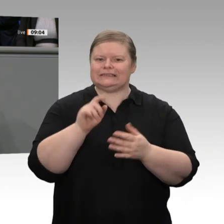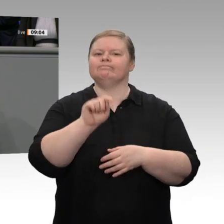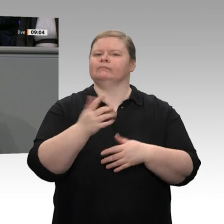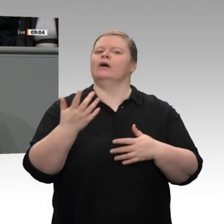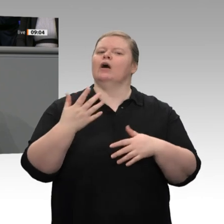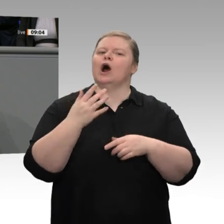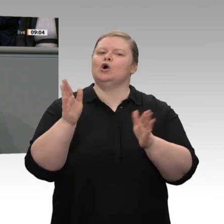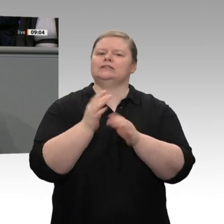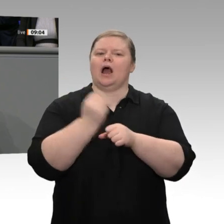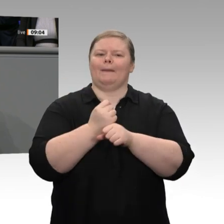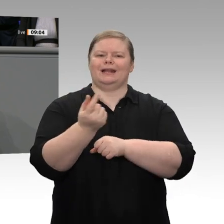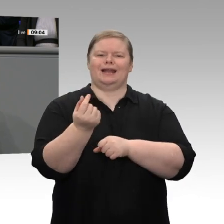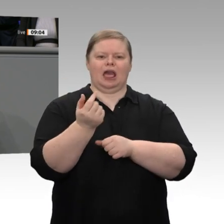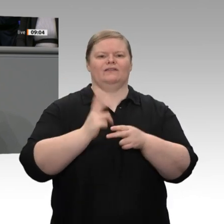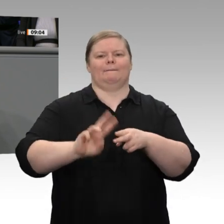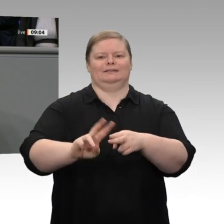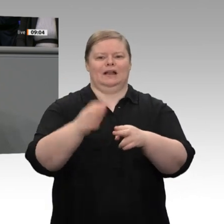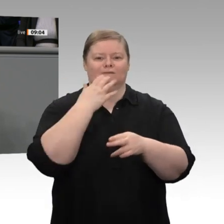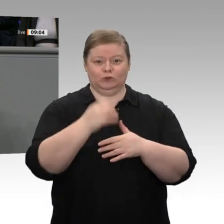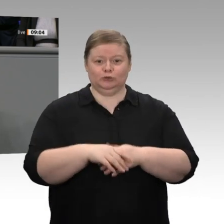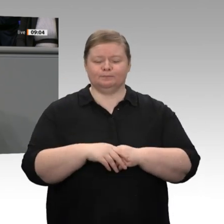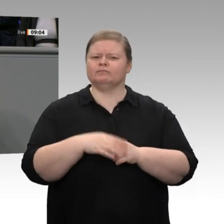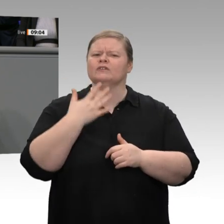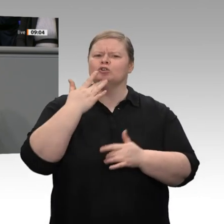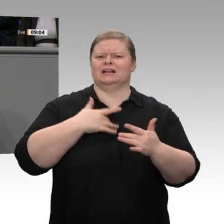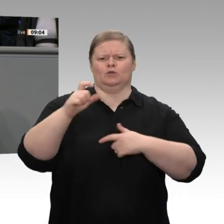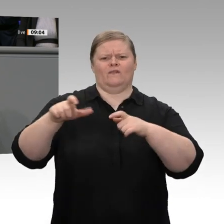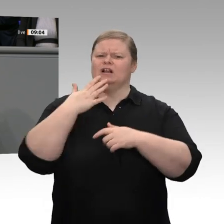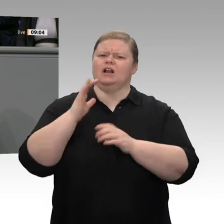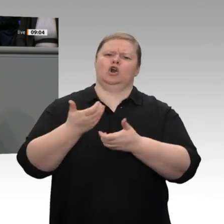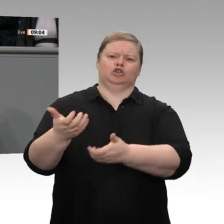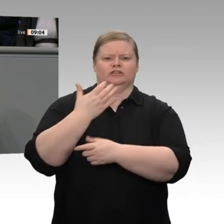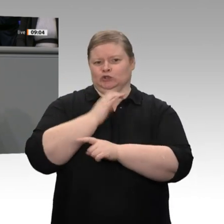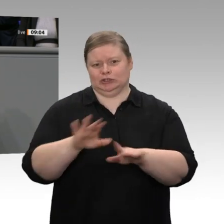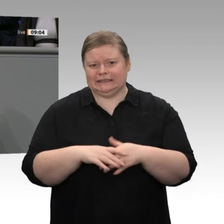gemeinsam diese Entscheidungen zu treffen, zeigt, dass die Wirtschaftspolitik für